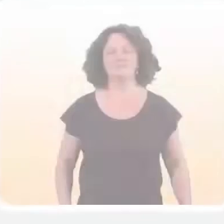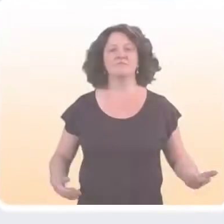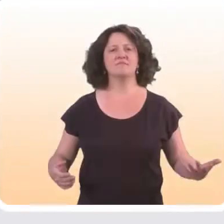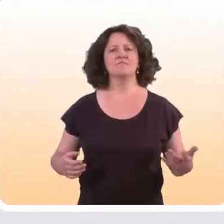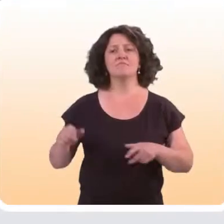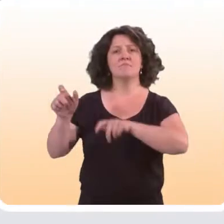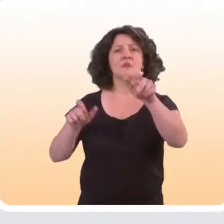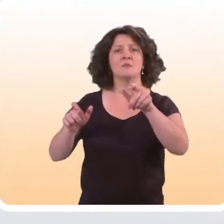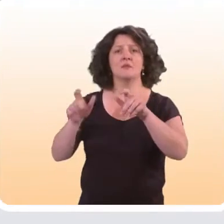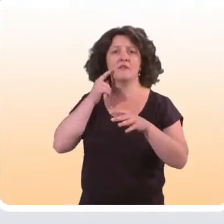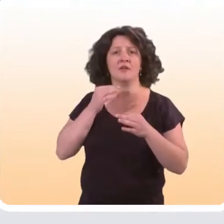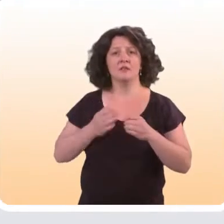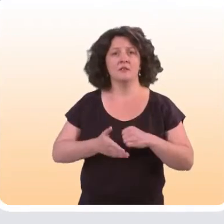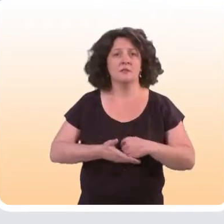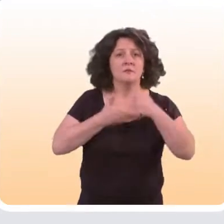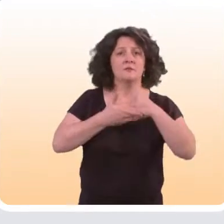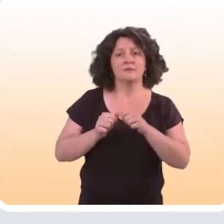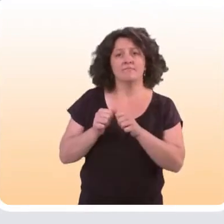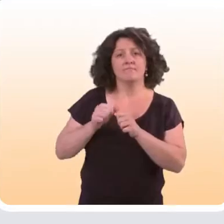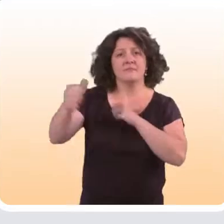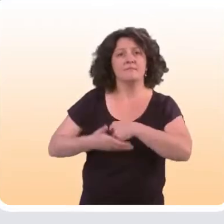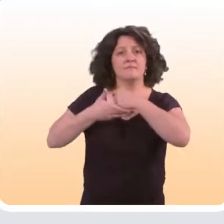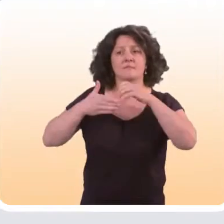Auprès de qui les dispositifs d’aide à distance fonctionnent le mieux ?